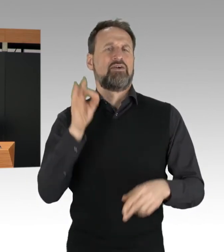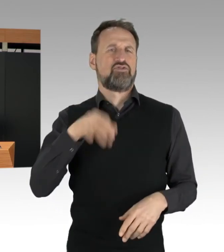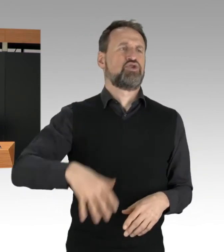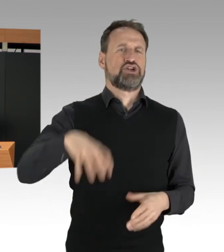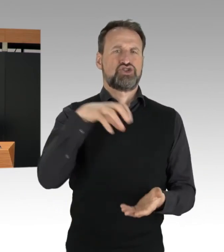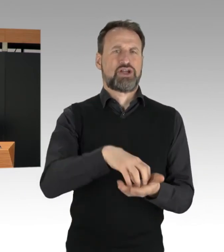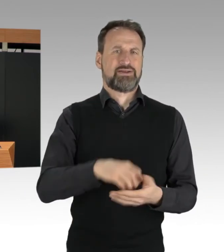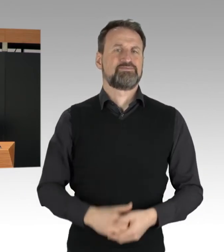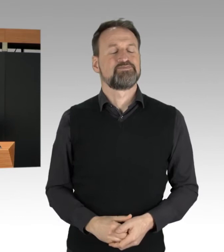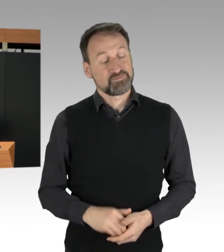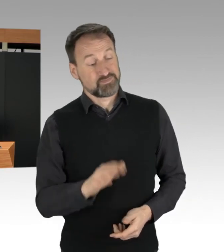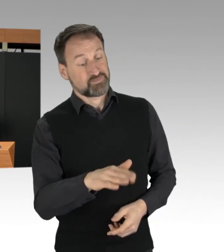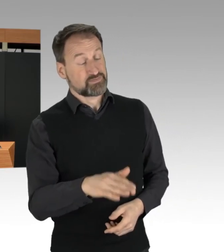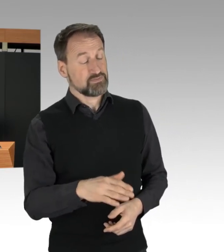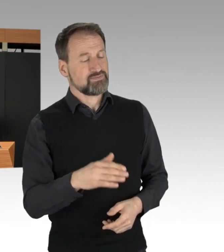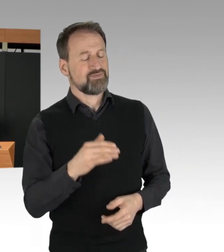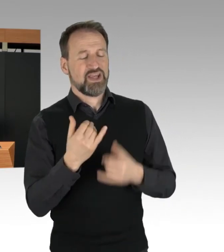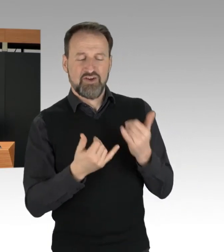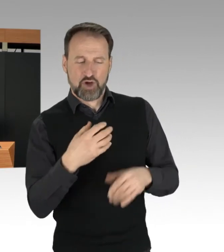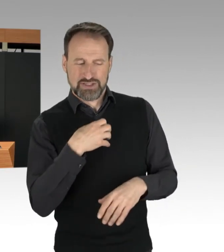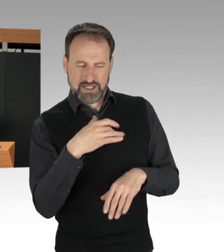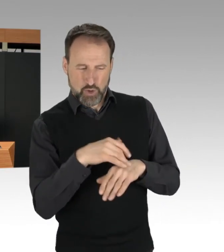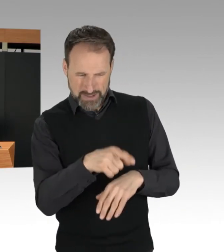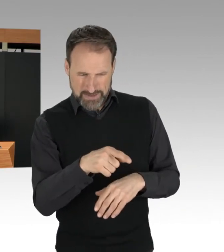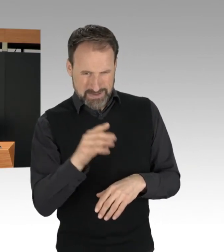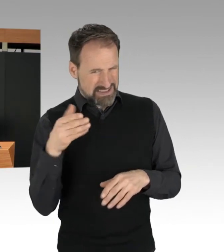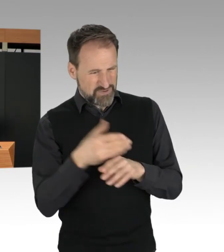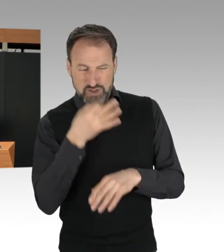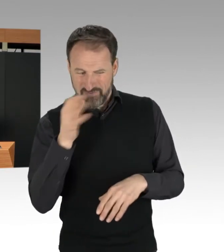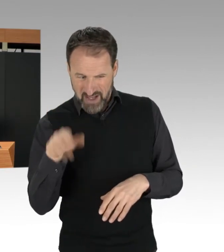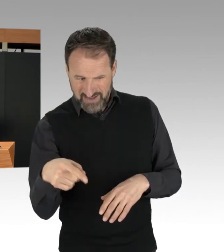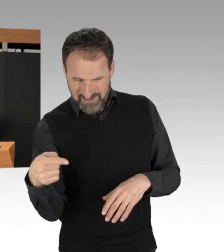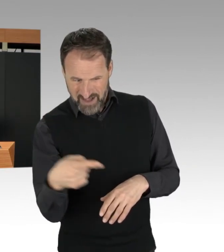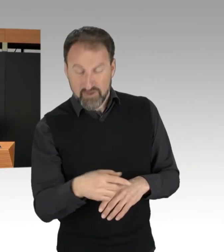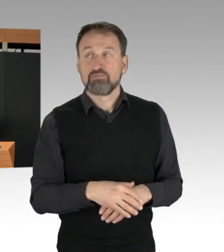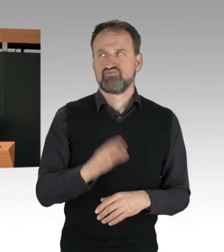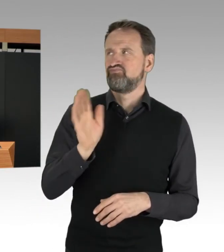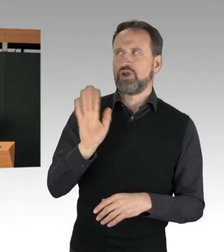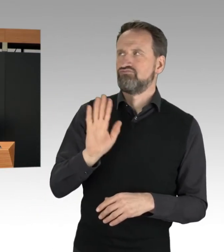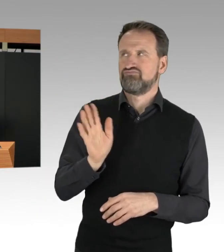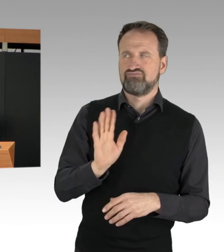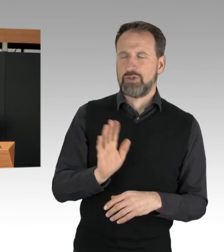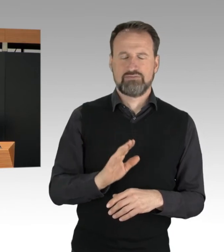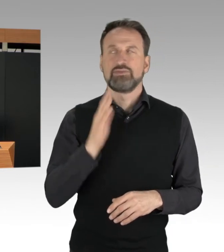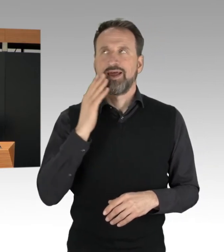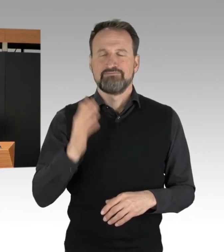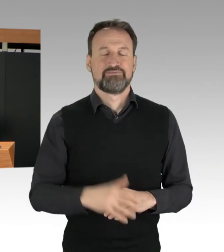ich darf Sie fragen, ob Sie eine Zwischenfrage des Kollegen Penn zulassen. (Rednerwechsel) Nein danke! Ich möchte mich daher an dieser Stelle